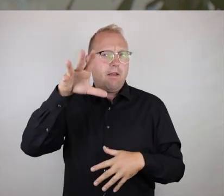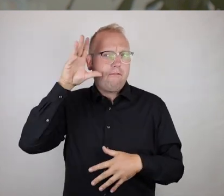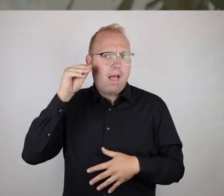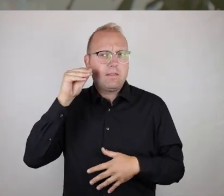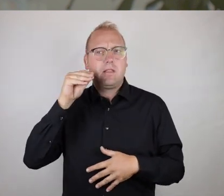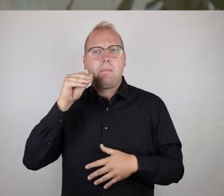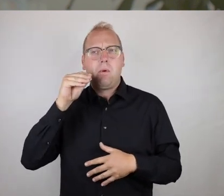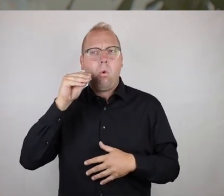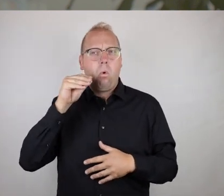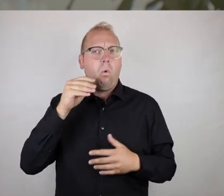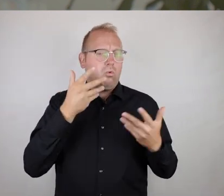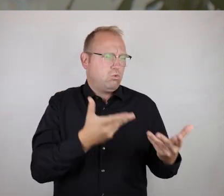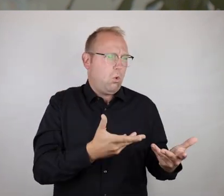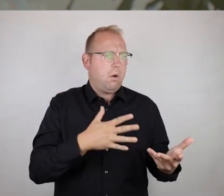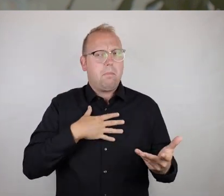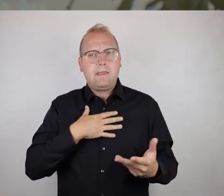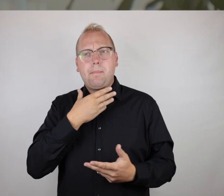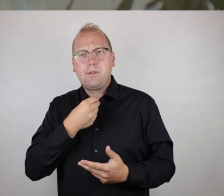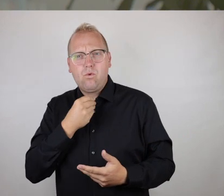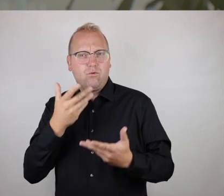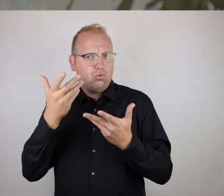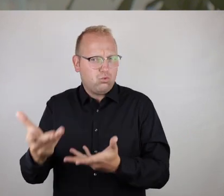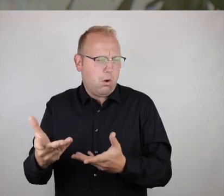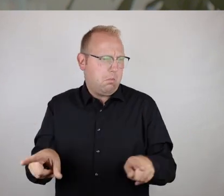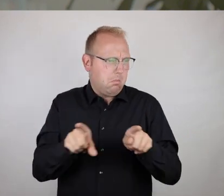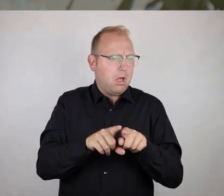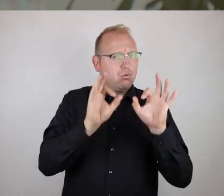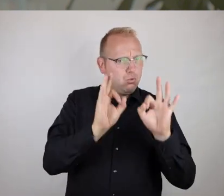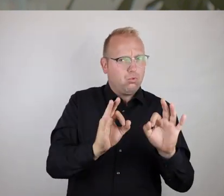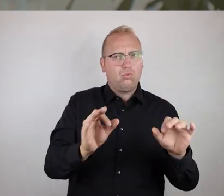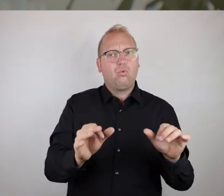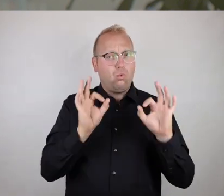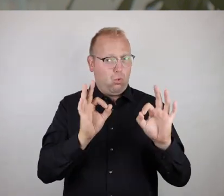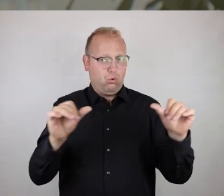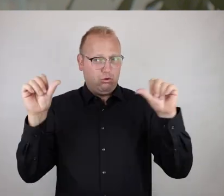also immer heraus aus der eigenen Wahrnehmung, den eigenen Bedürfnissen heraus auszudrücken,